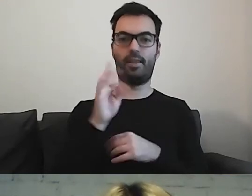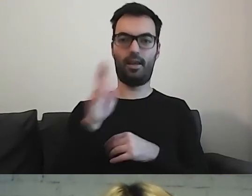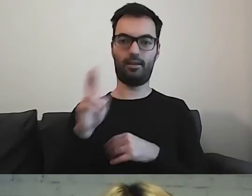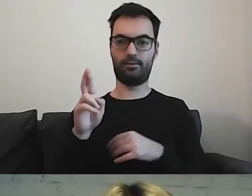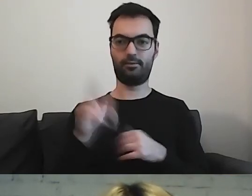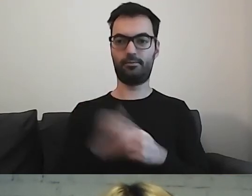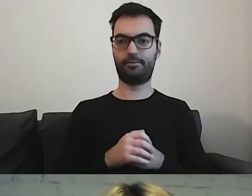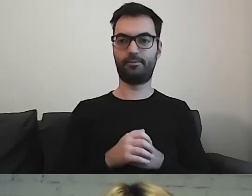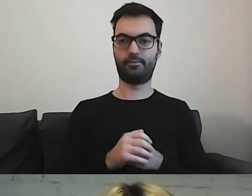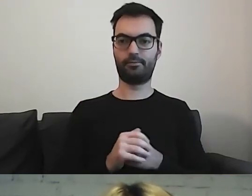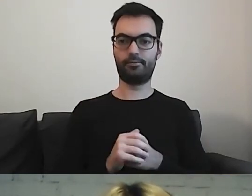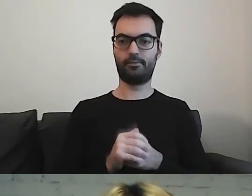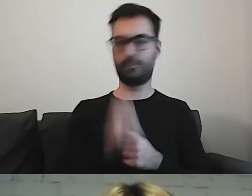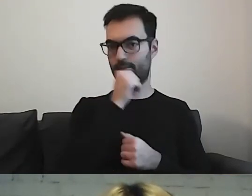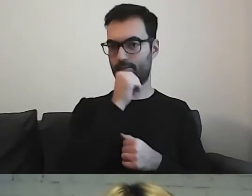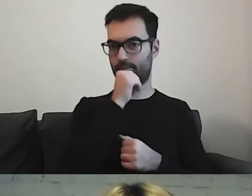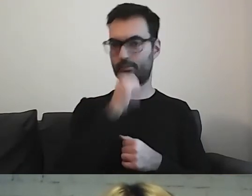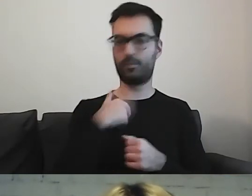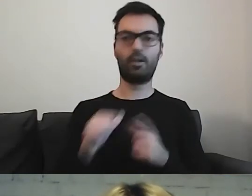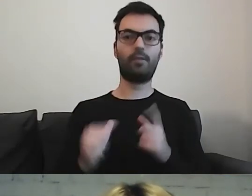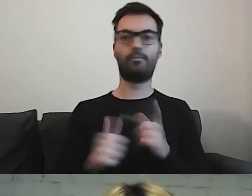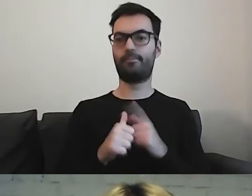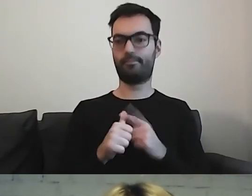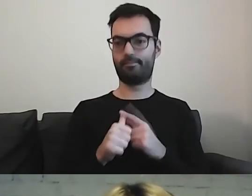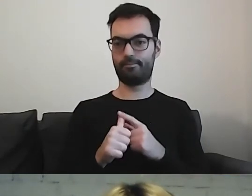to pierwsze, co robię, to wykreślam.